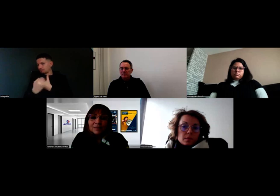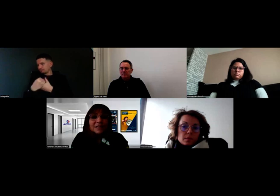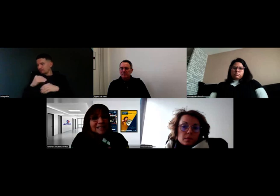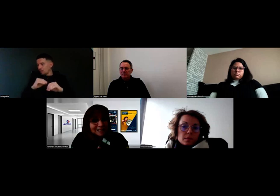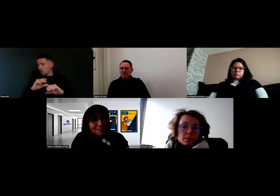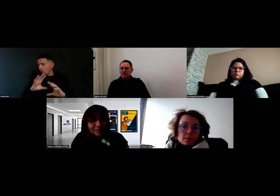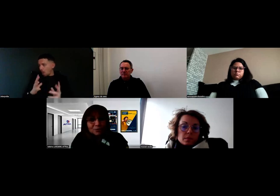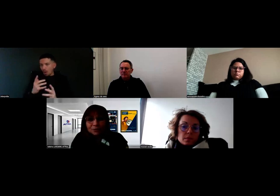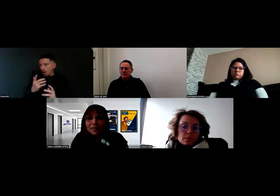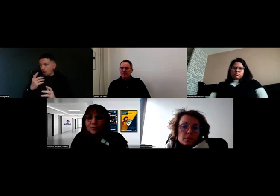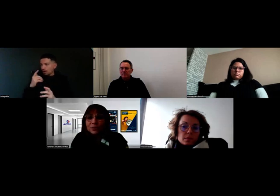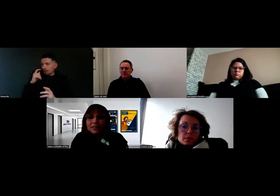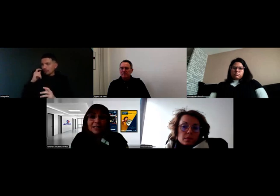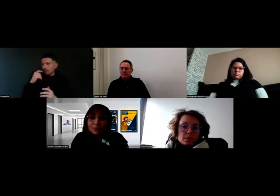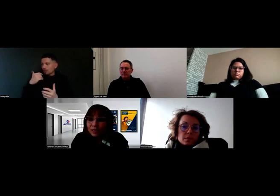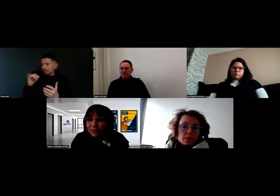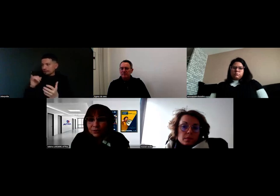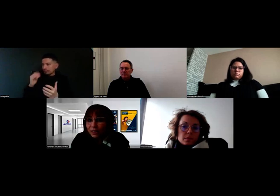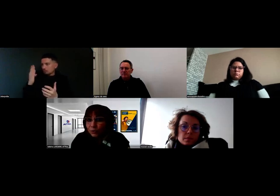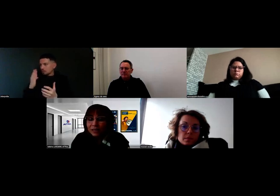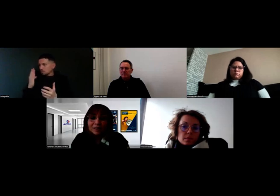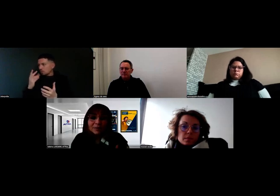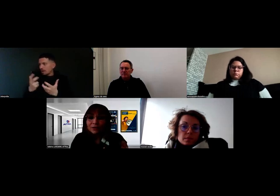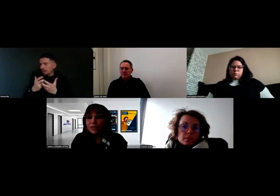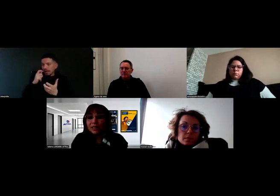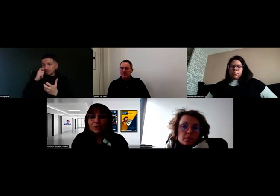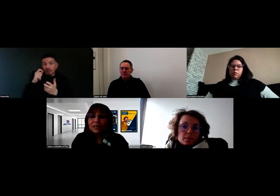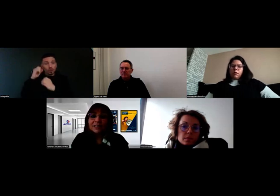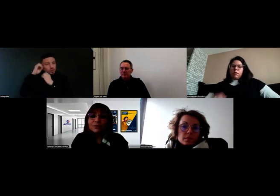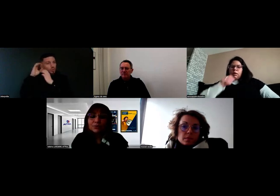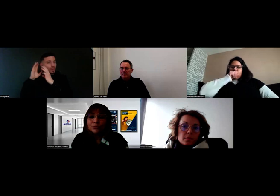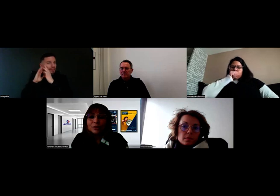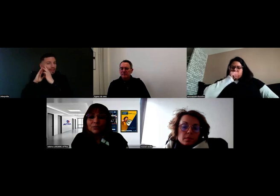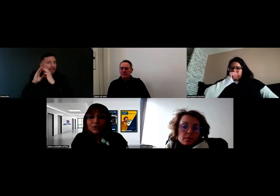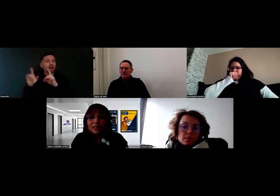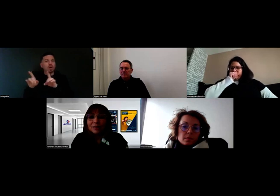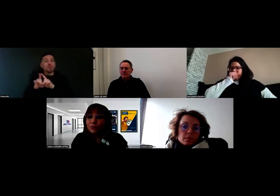les experts du handicap concerné. Là, on travaille sur la surdité, mais ça nous arrive de travailler sur d'autres types de handicaps,